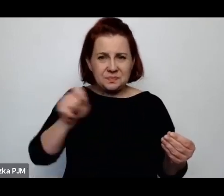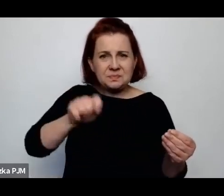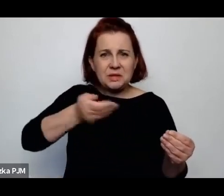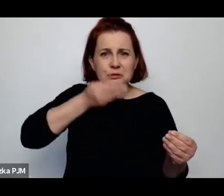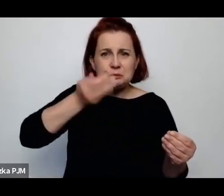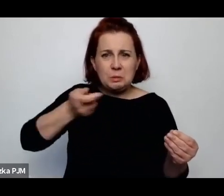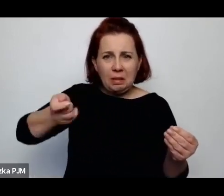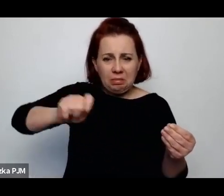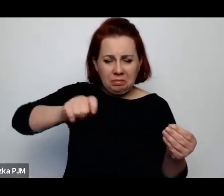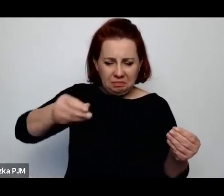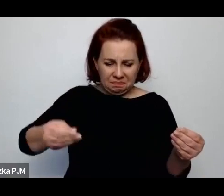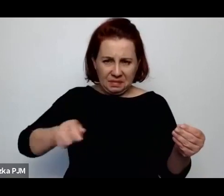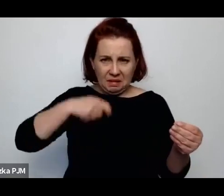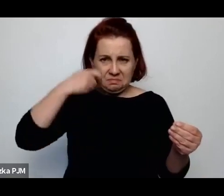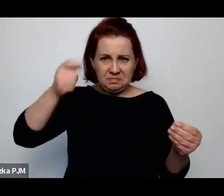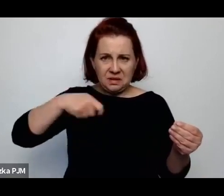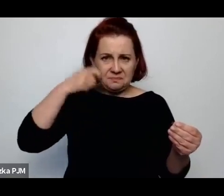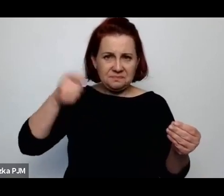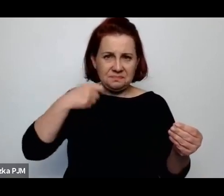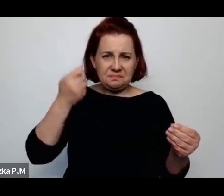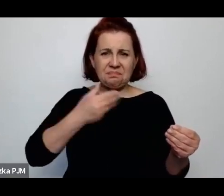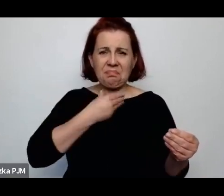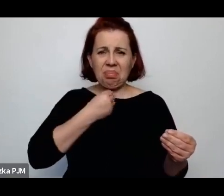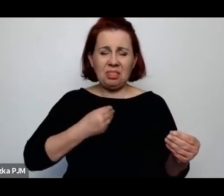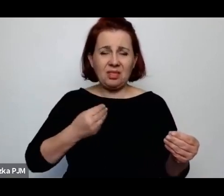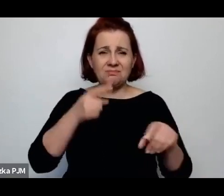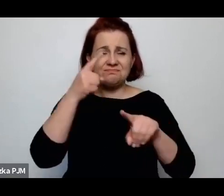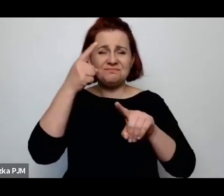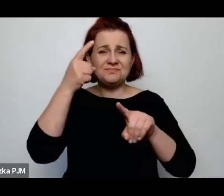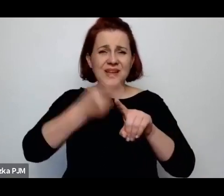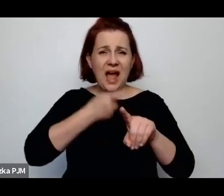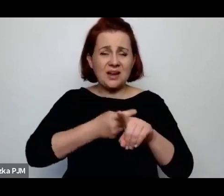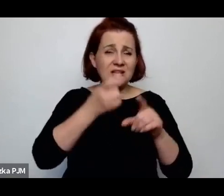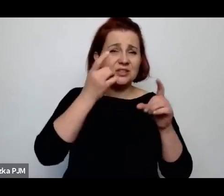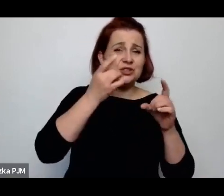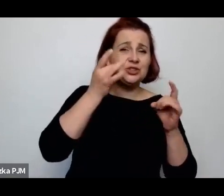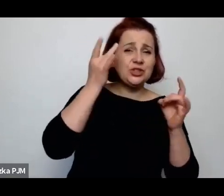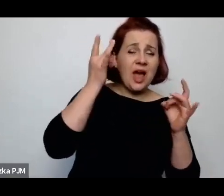zupę kartoflaną na śniadanie, obiad i na kolacje.